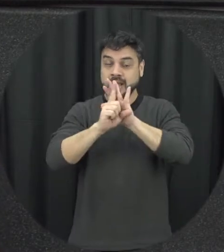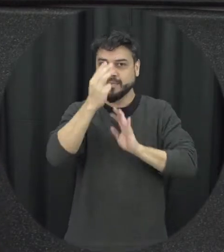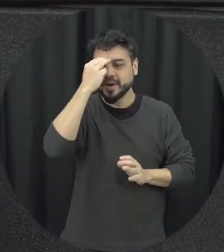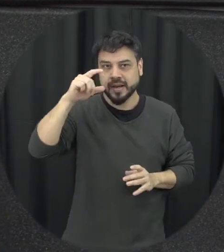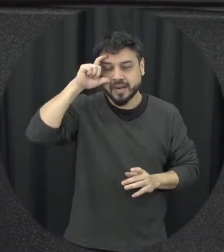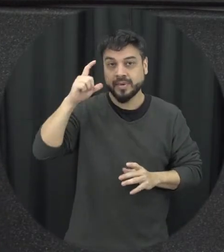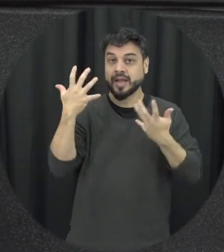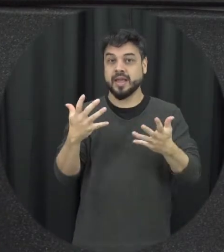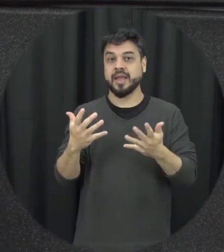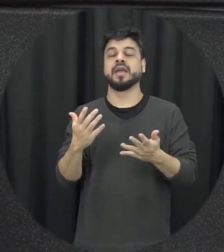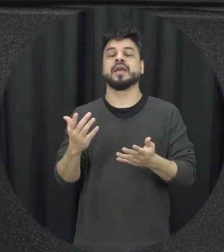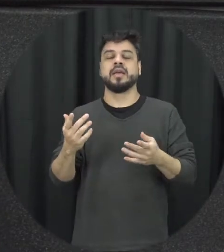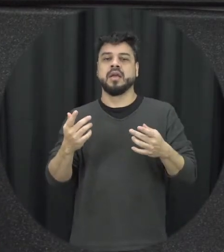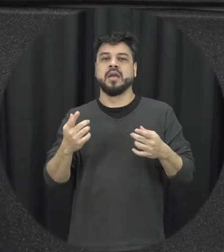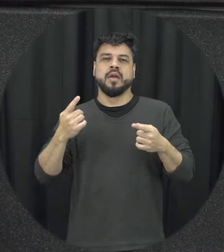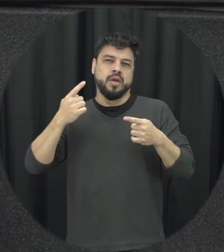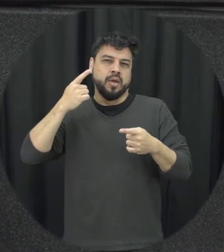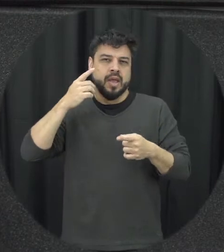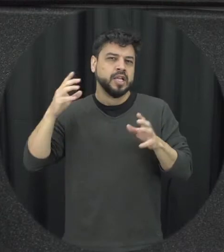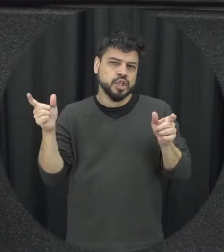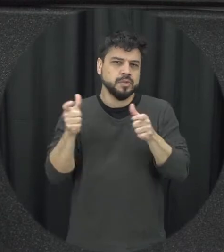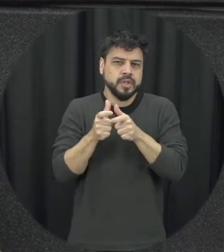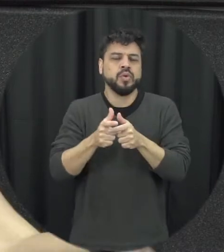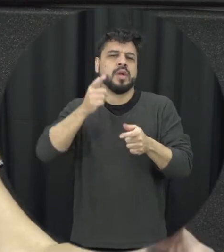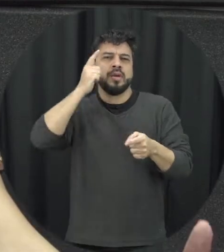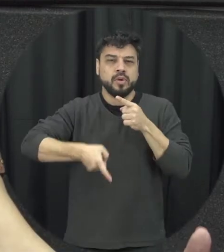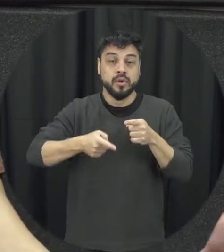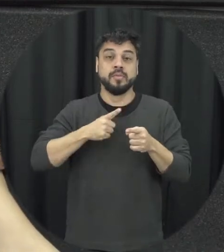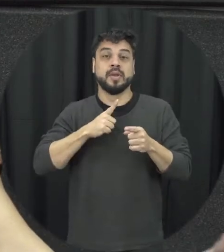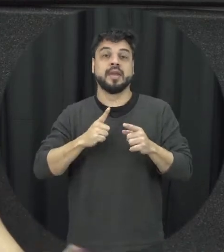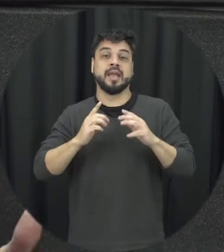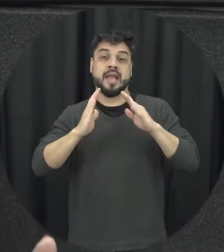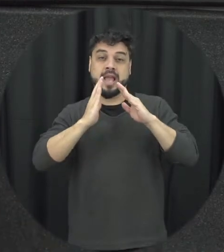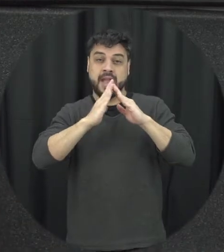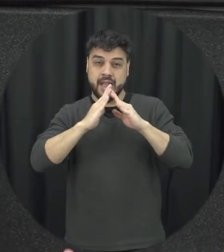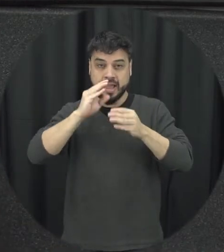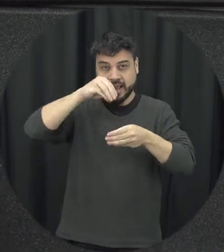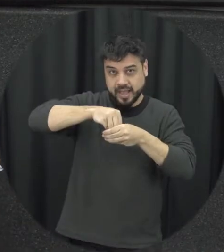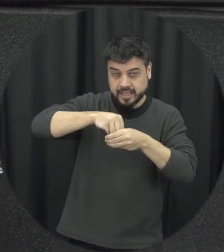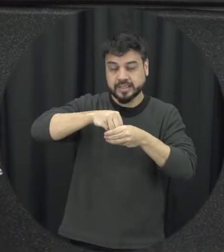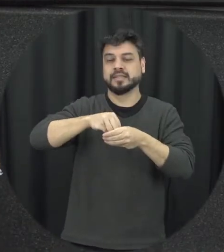a violência doméstica e intra familiar contra a mulher tudo isso aqui isso é muita coisa a